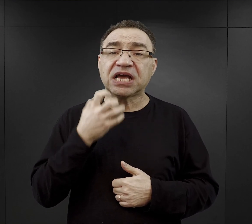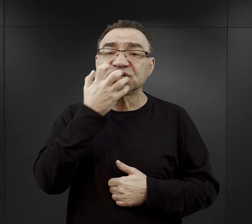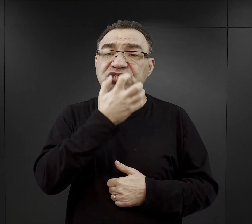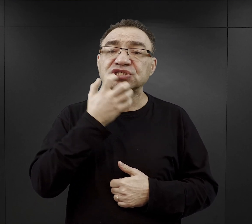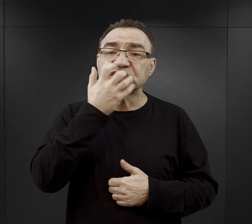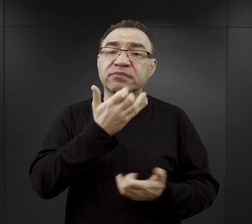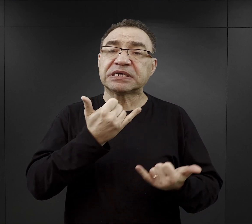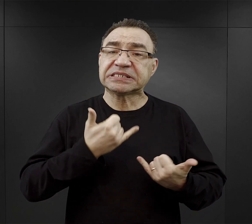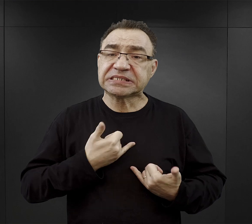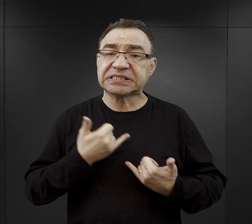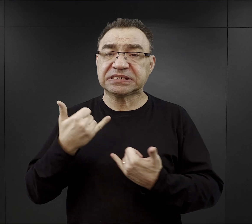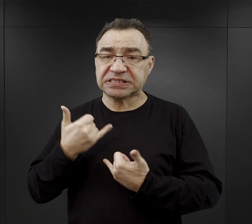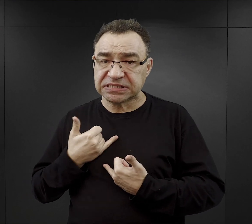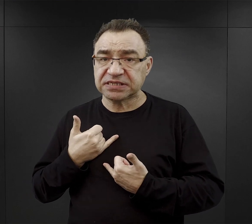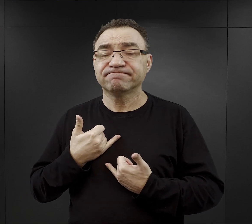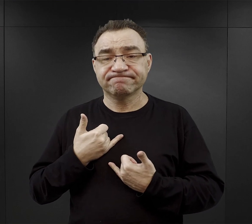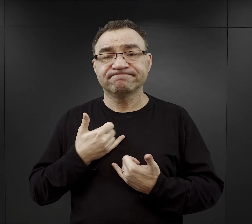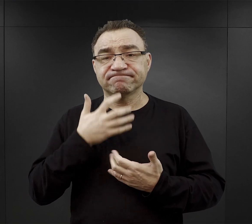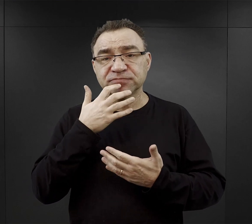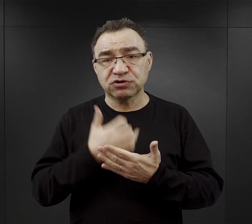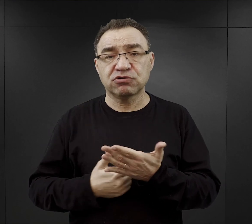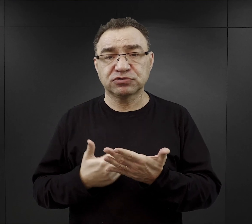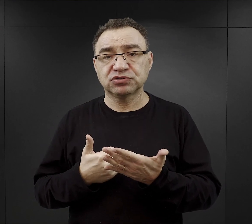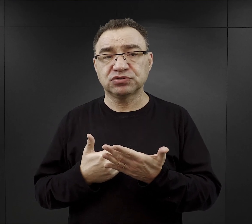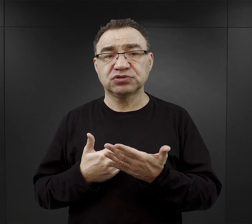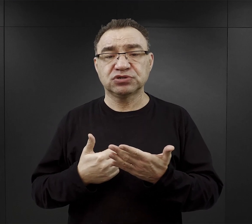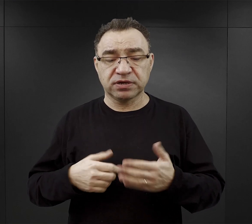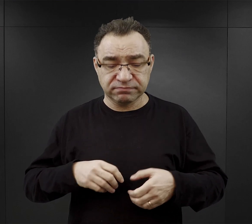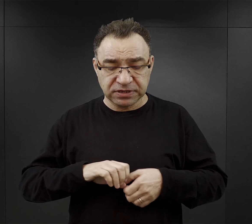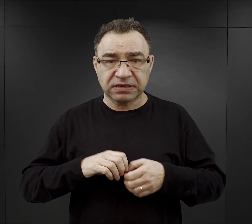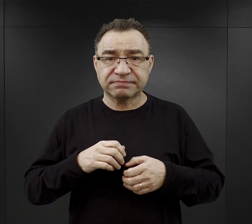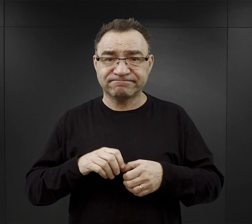ta korzyść, że przynajmniej jelita mogły się jakoś rozgrzać.